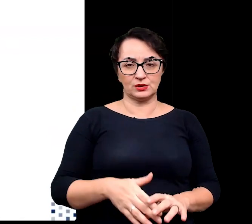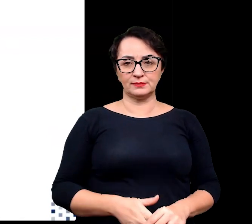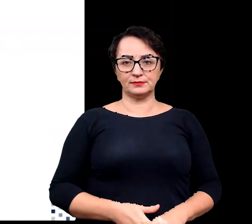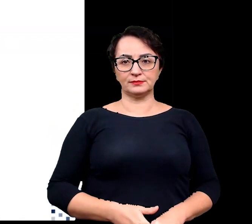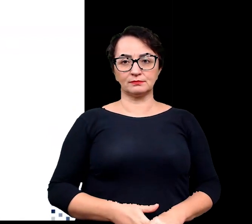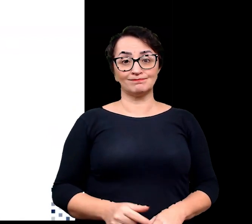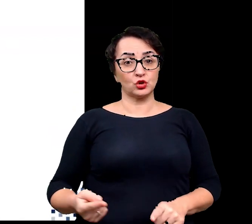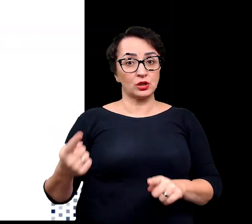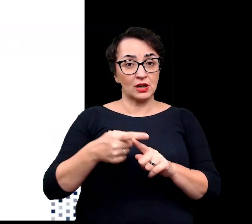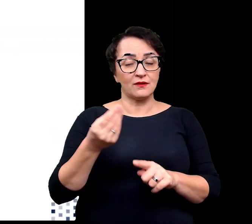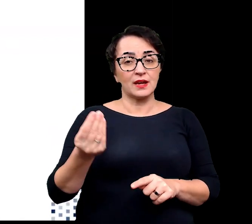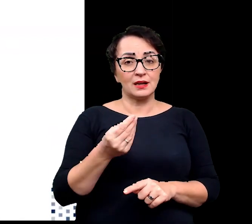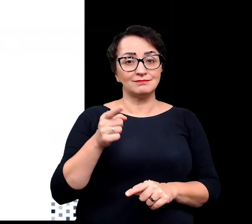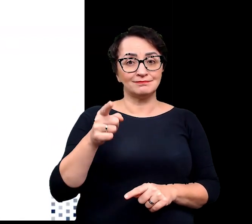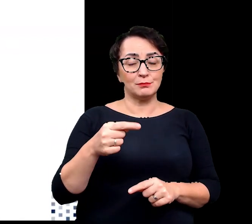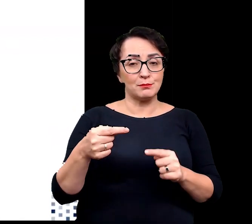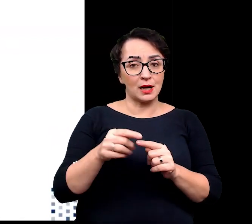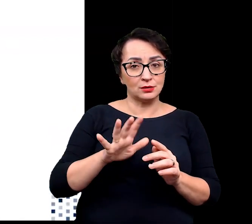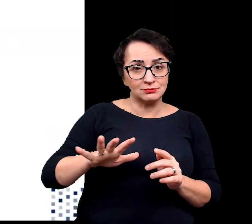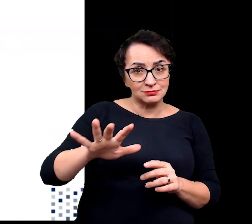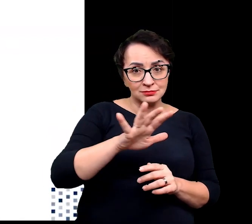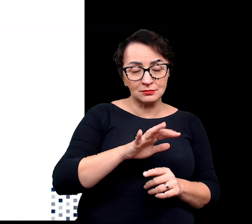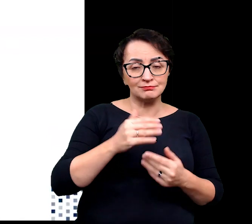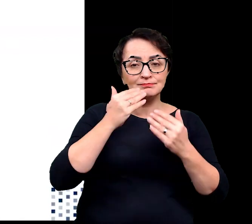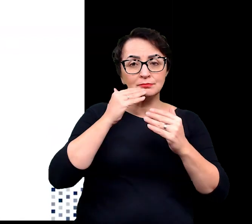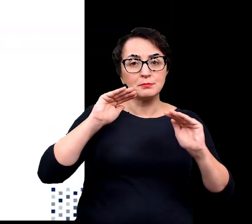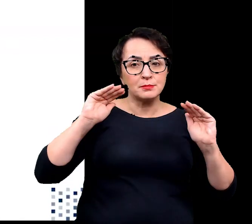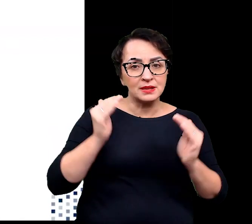Dodatkowo taka architektura zmniejsza również wahania temperatury